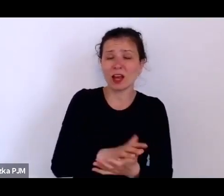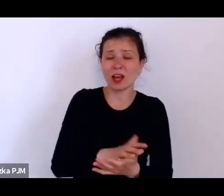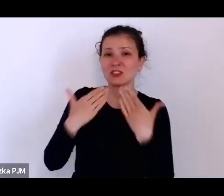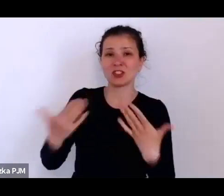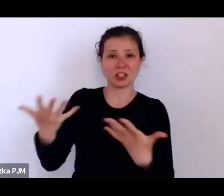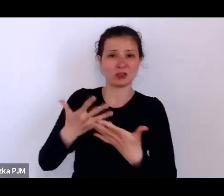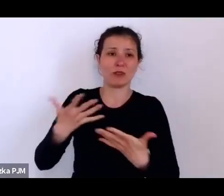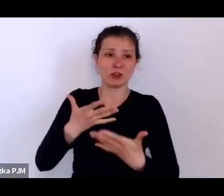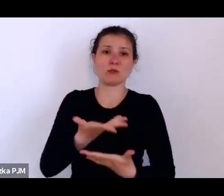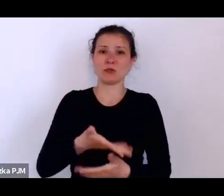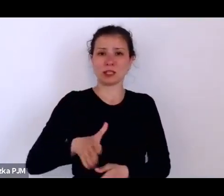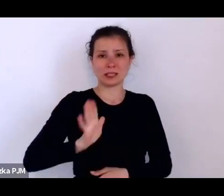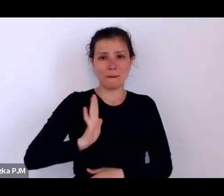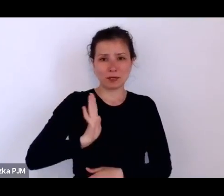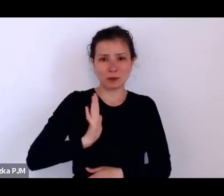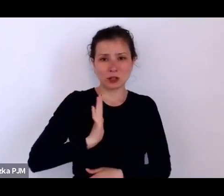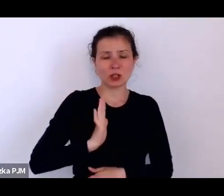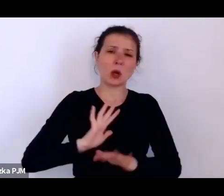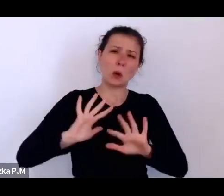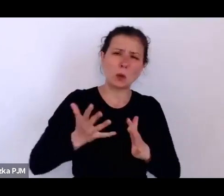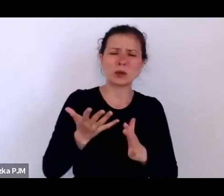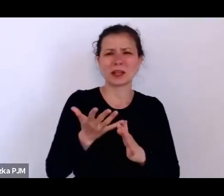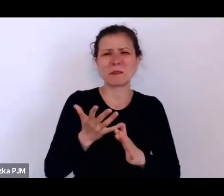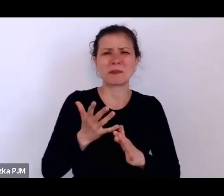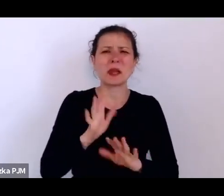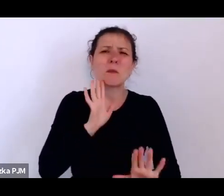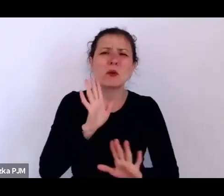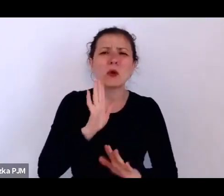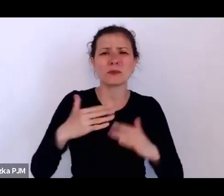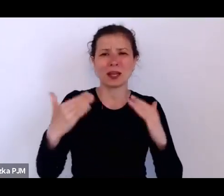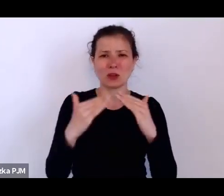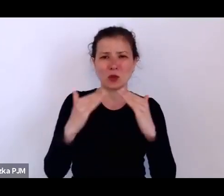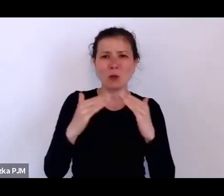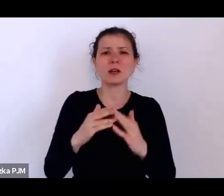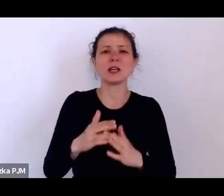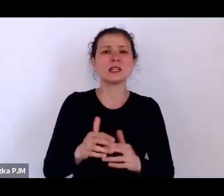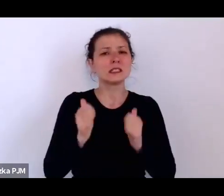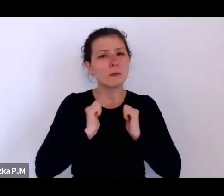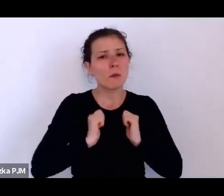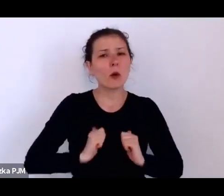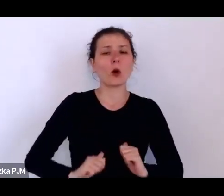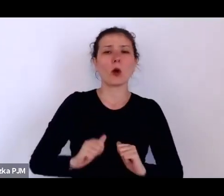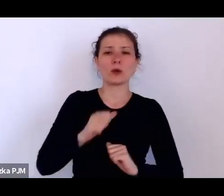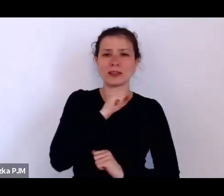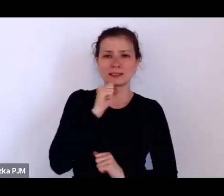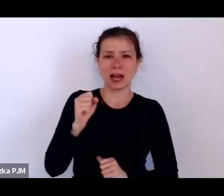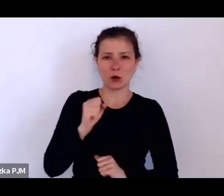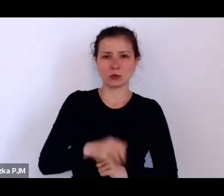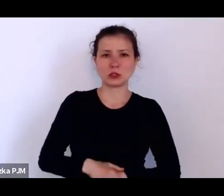coś w rodzaju domu spokojnej starości, ale prowadziły też taką działalność… …składka emerytalna